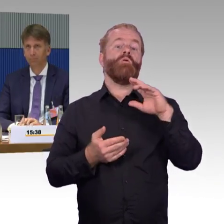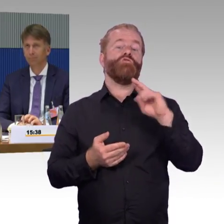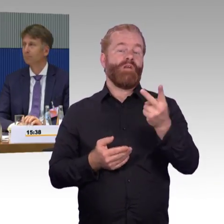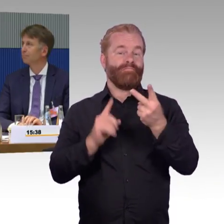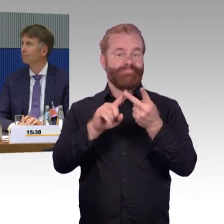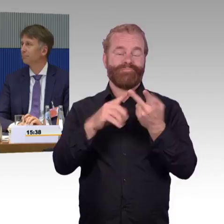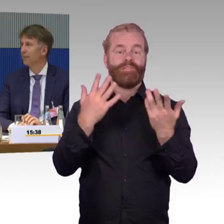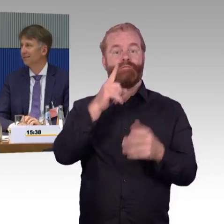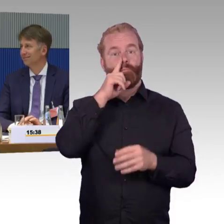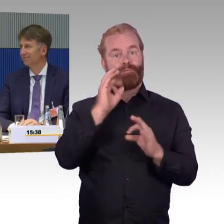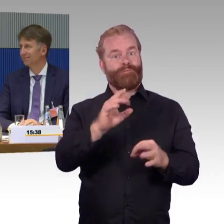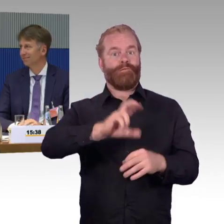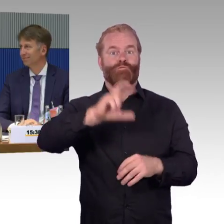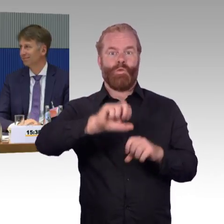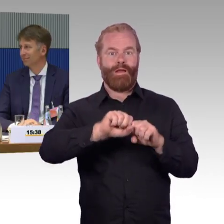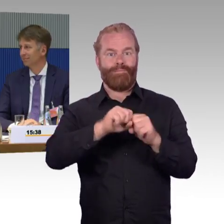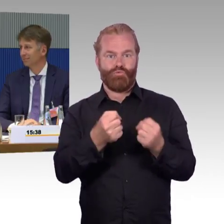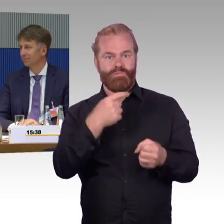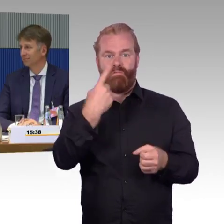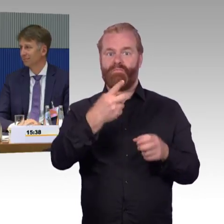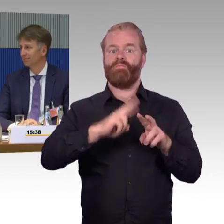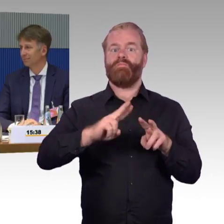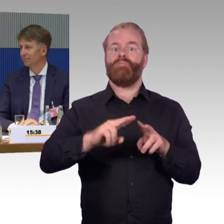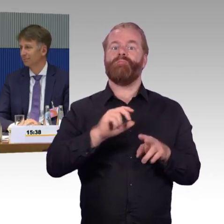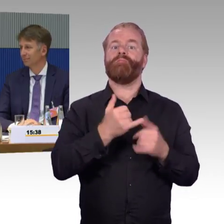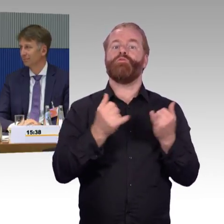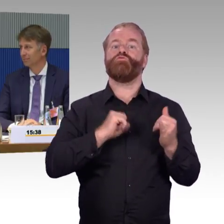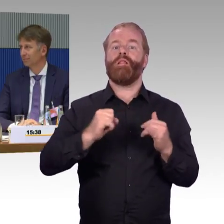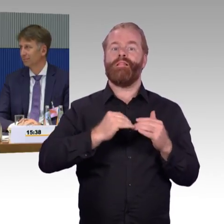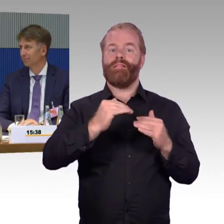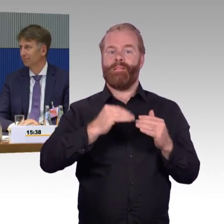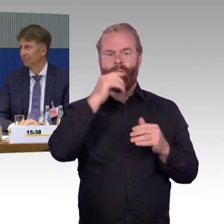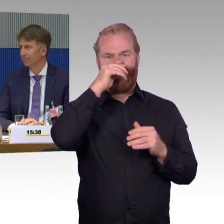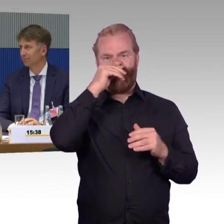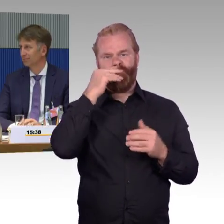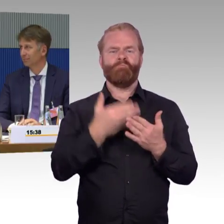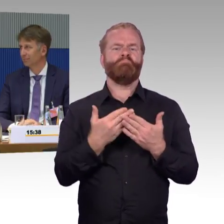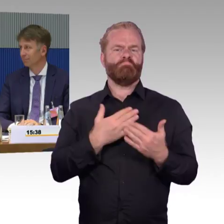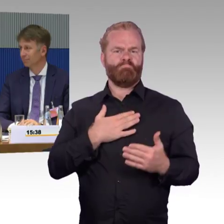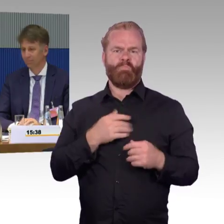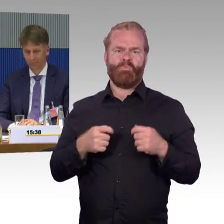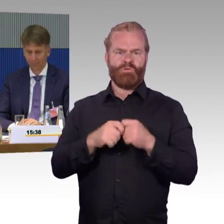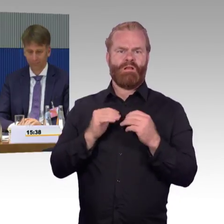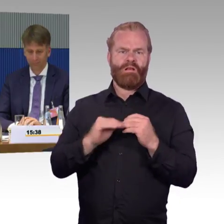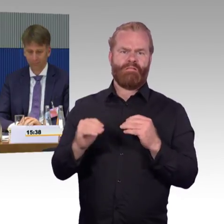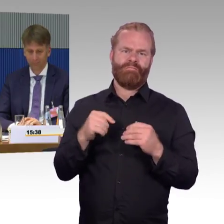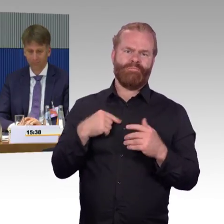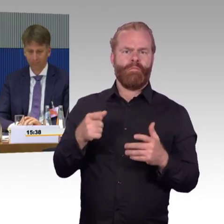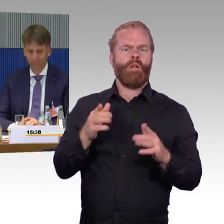sich über ein halbes Jahr hinweg zieht, dann ist das natürlich für die Reisenden, können Sie sich vorstellen, sorgt das für ziemlich viel Unmut